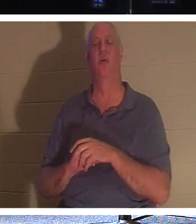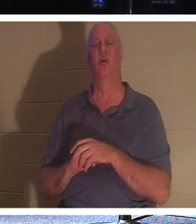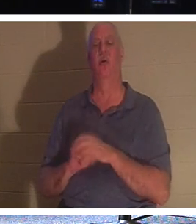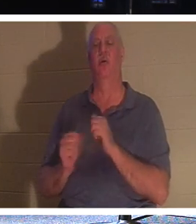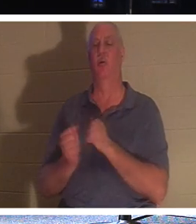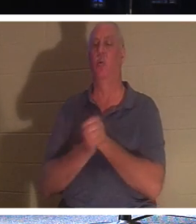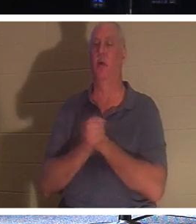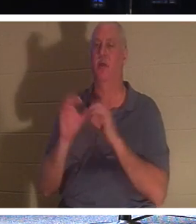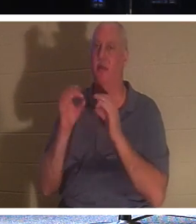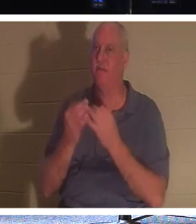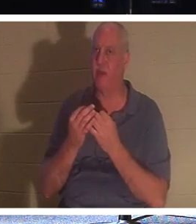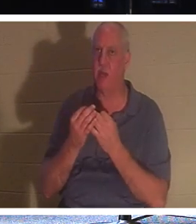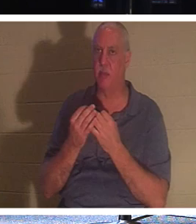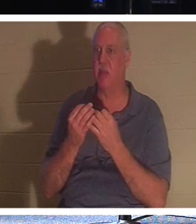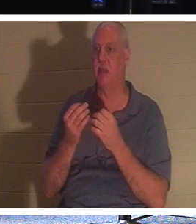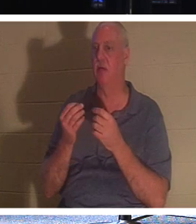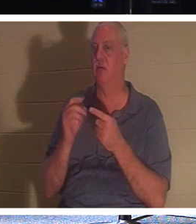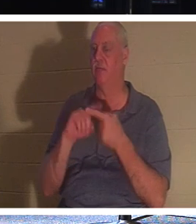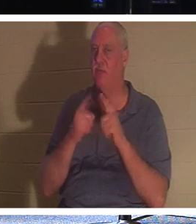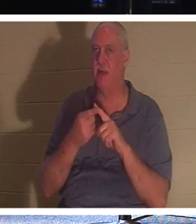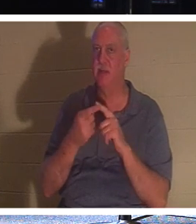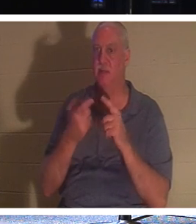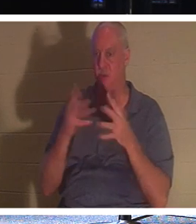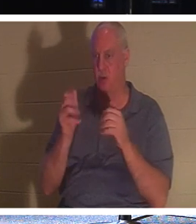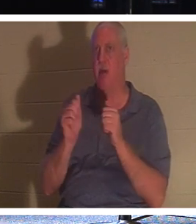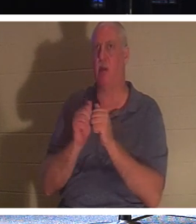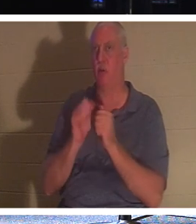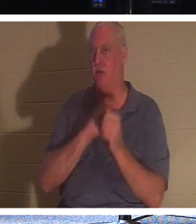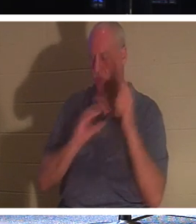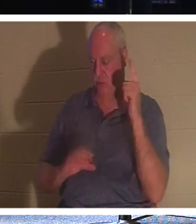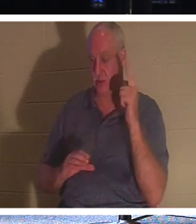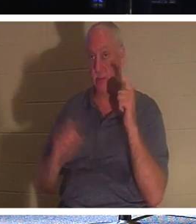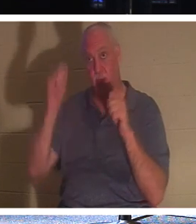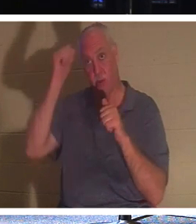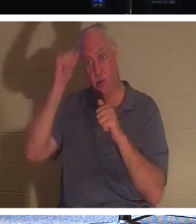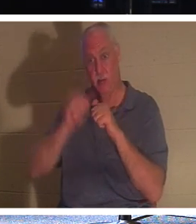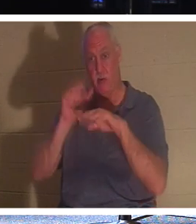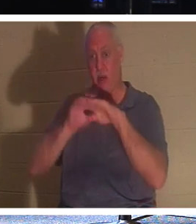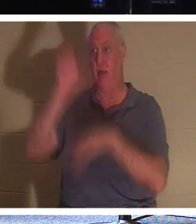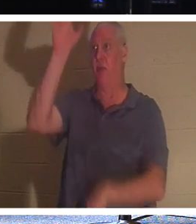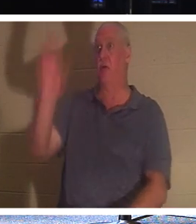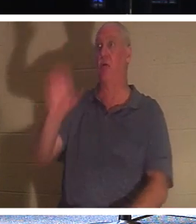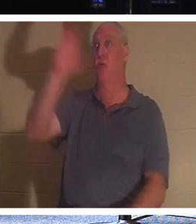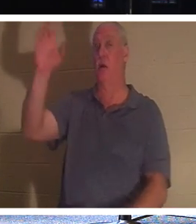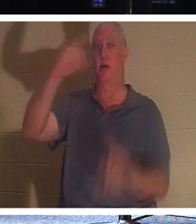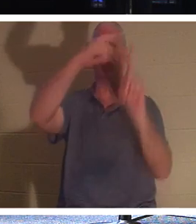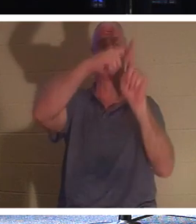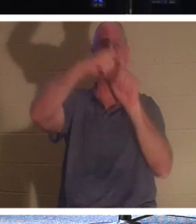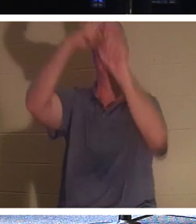также во Христе. Вспомни разбойника, который был на кресте. У него не было возможности делать добрые дела.